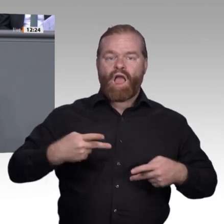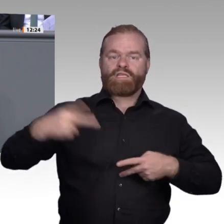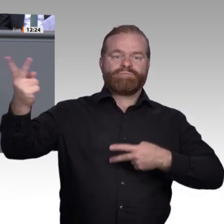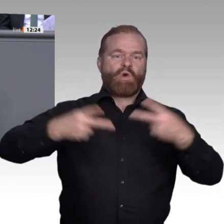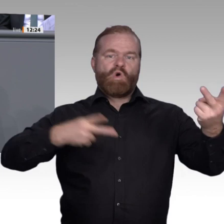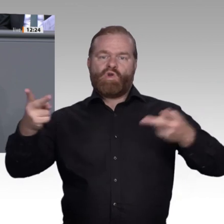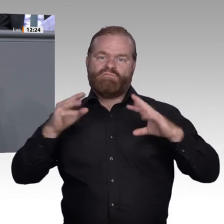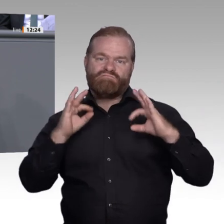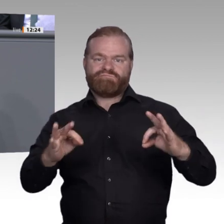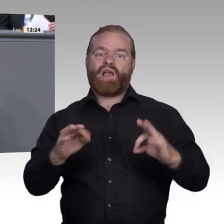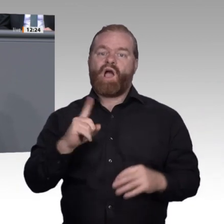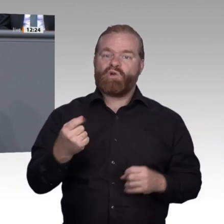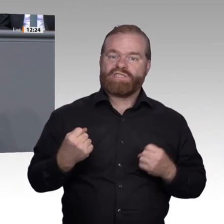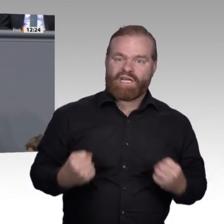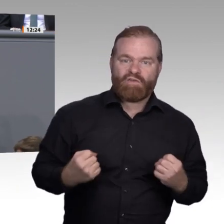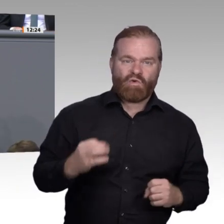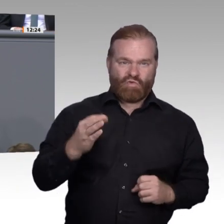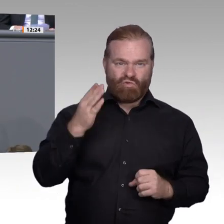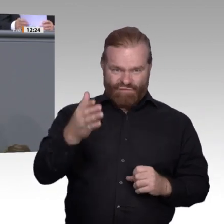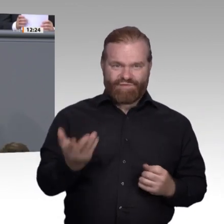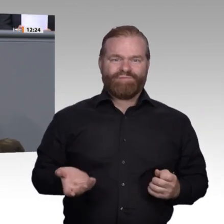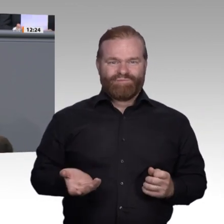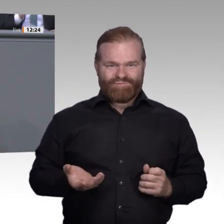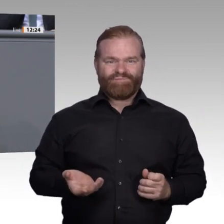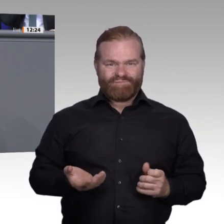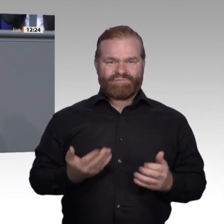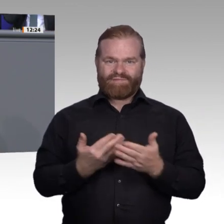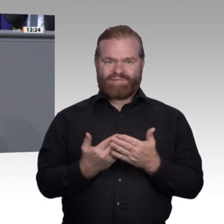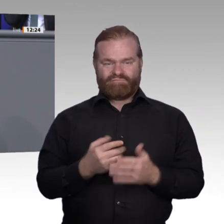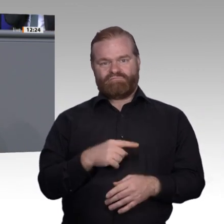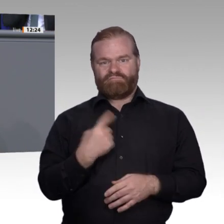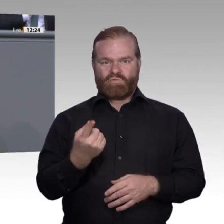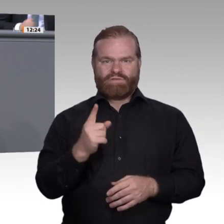bei Personen mit abgeschlossener Berufsausbildung bei 3,4 Prozent, bei Personen ohne eine